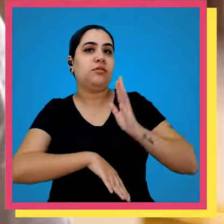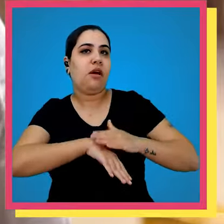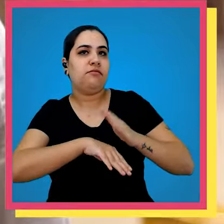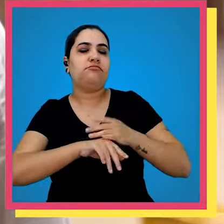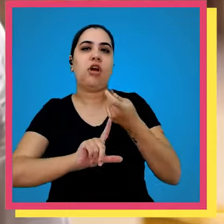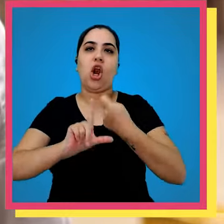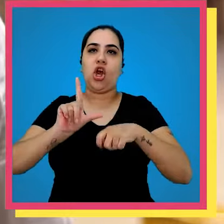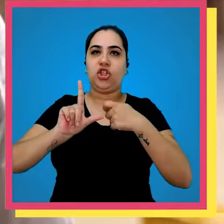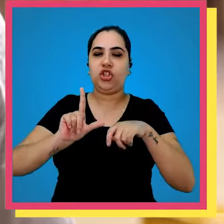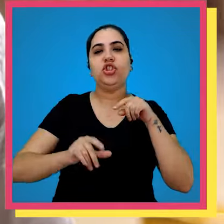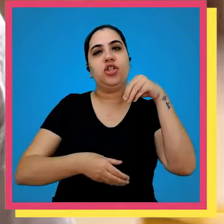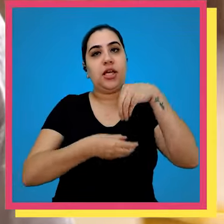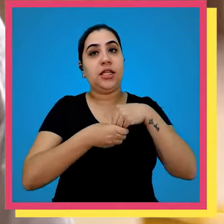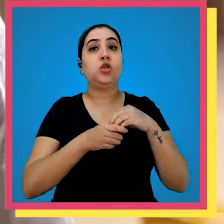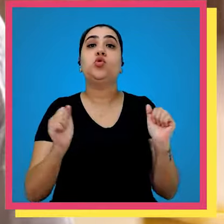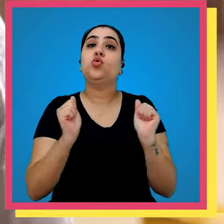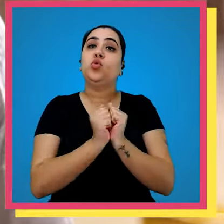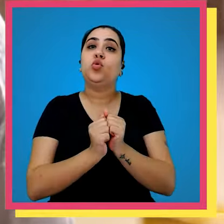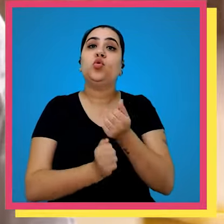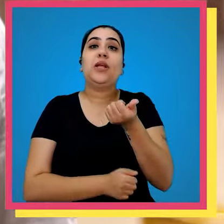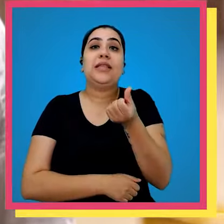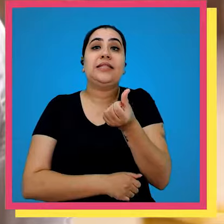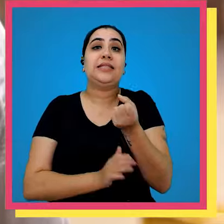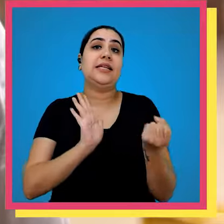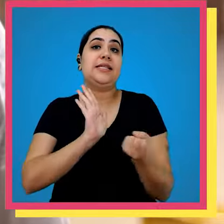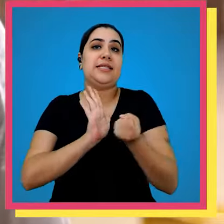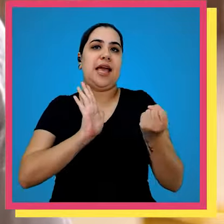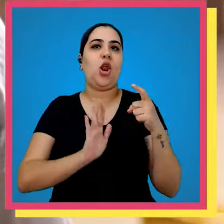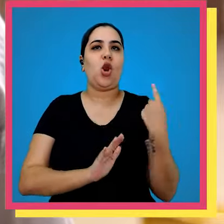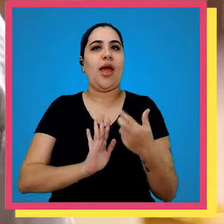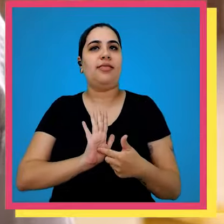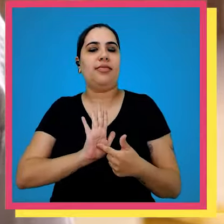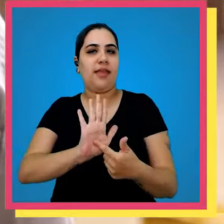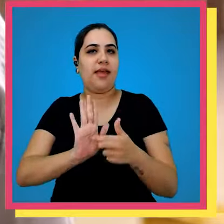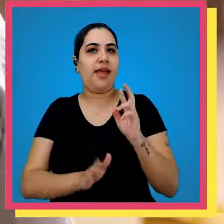responsável pela logística do grupo vetorial juntamente com os 16 selos que representa